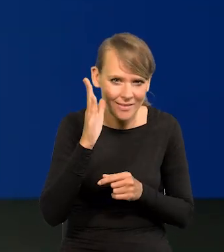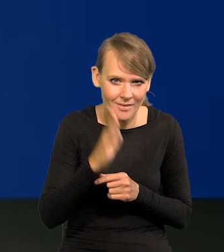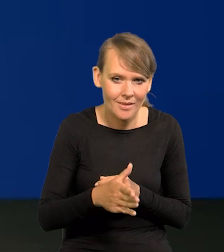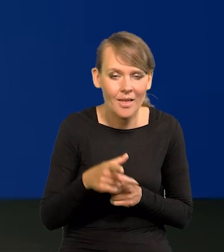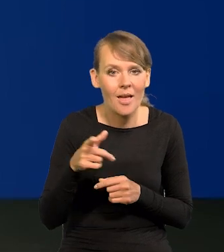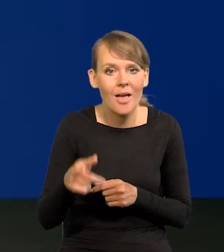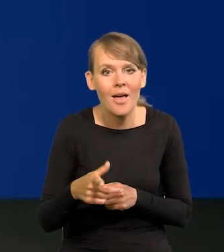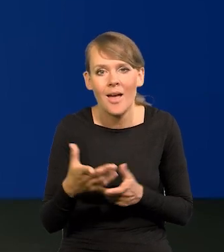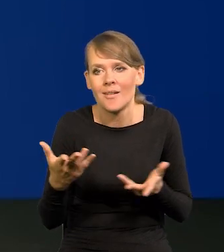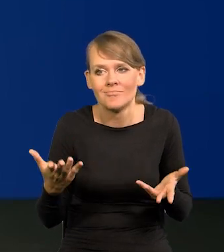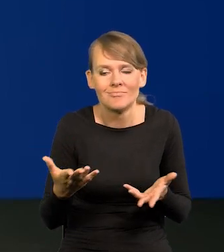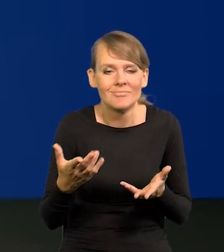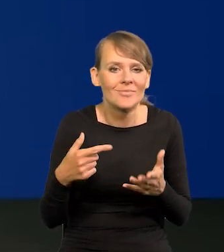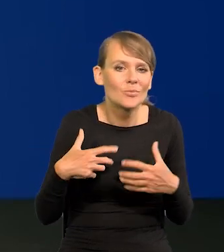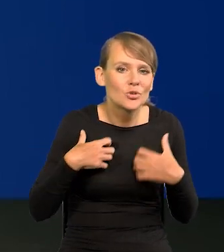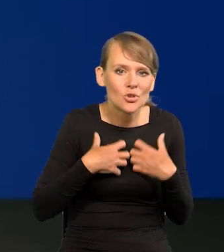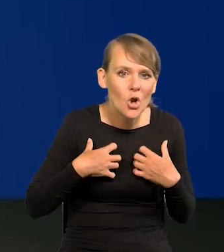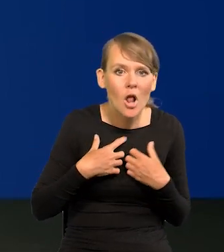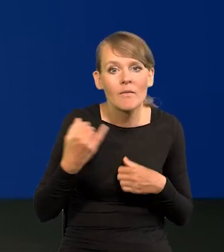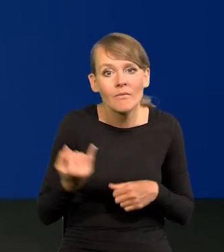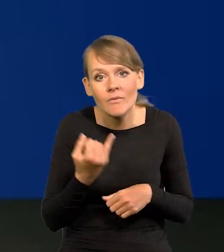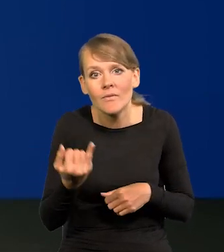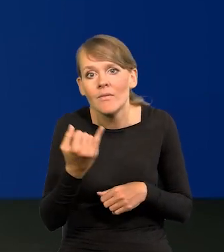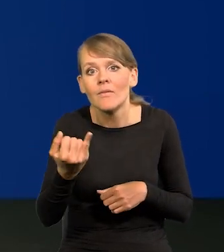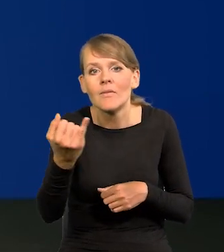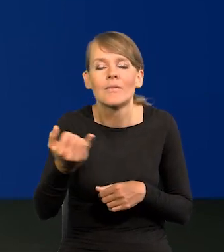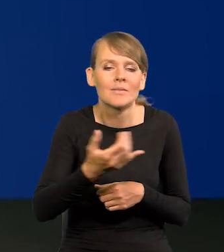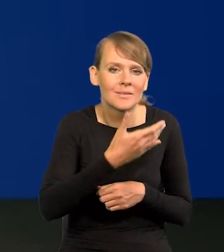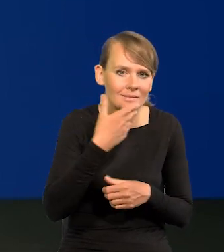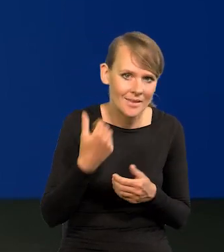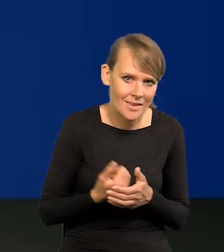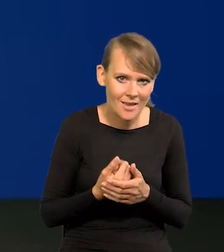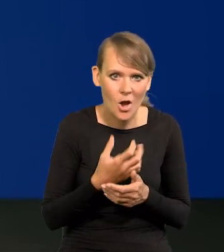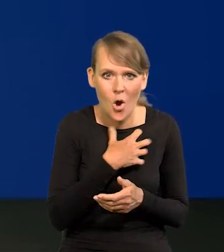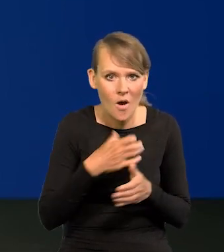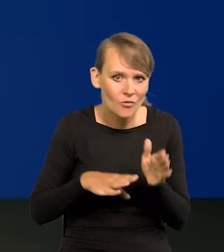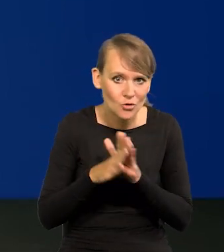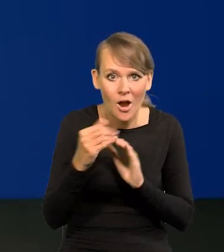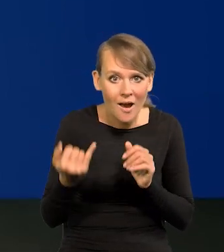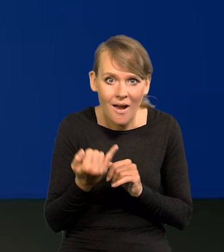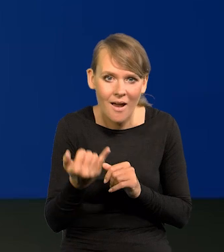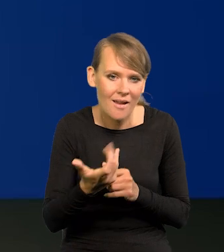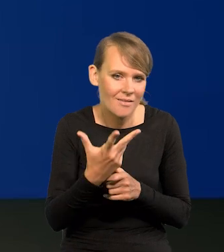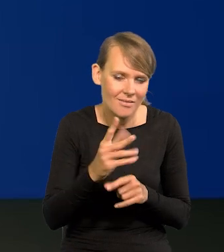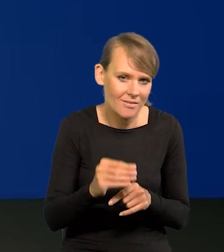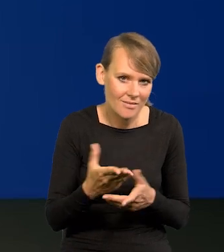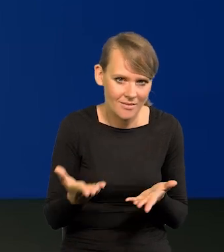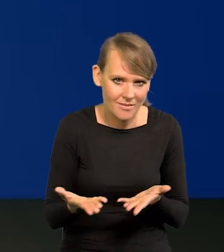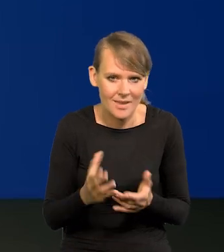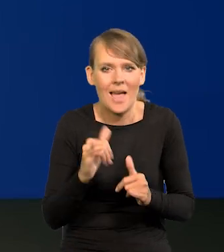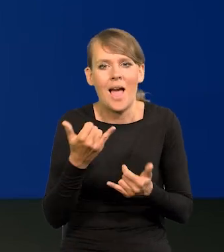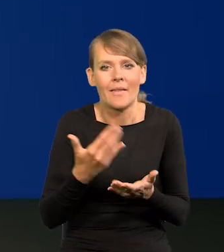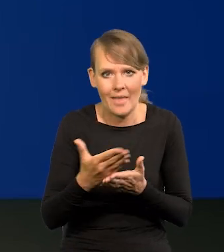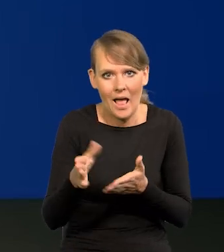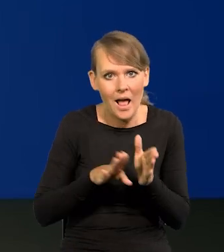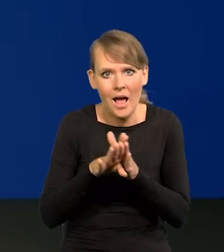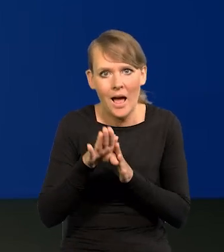Nic nie trwa w przyrodzie w nieskończoność, a już szczególnie wzrost gospodarczy. Jakby to miało wyglądać dalej?